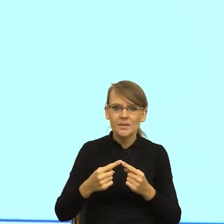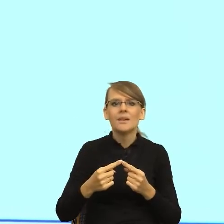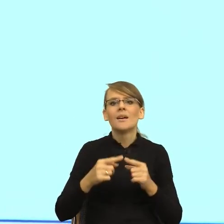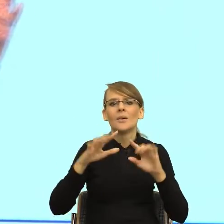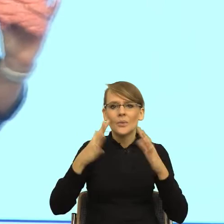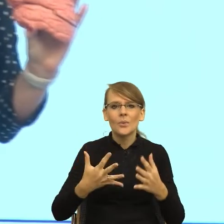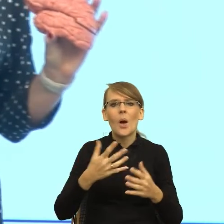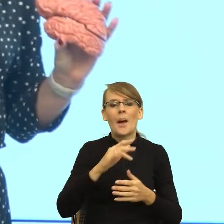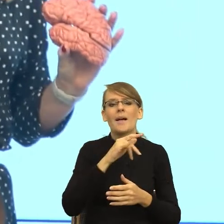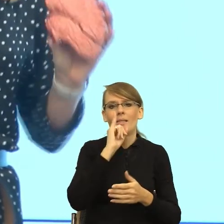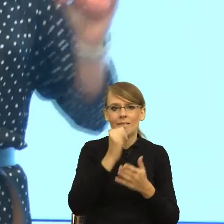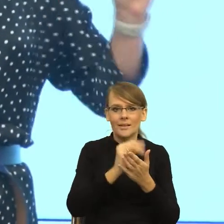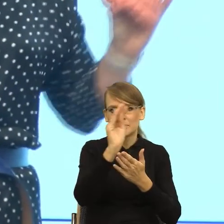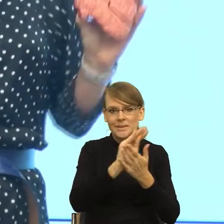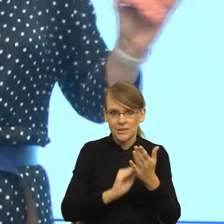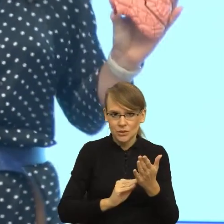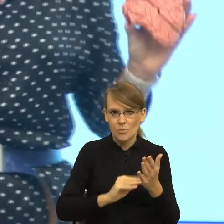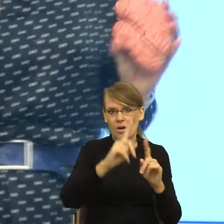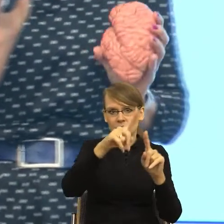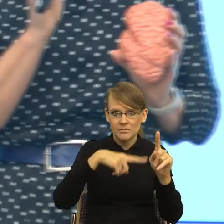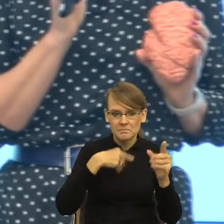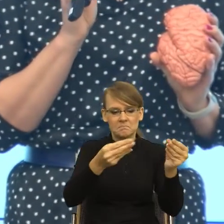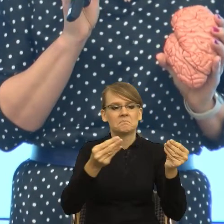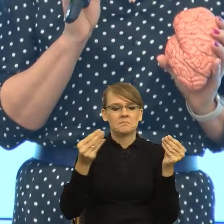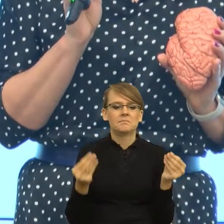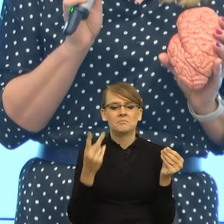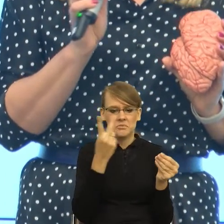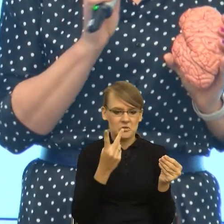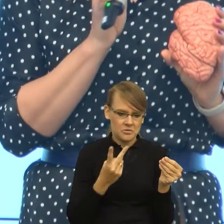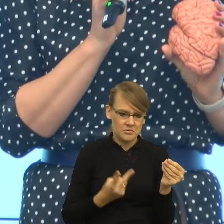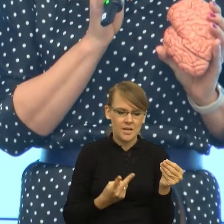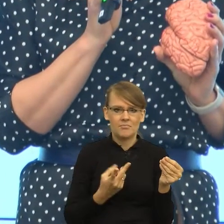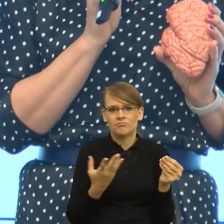dostając informacje, czy też patrząc na różnego typu przekazy językowe,